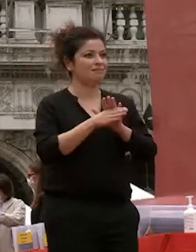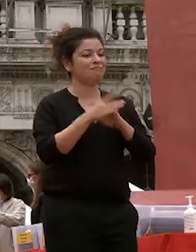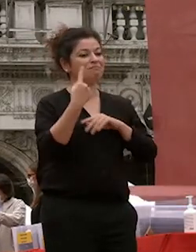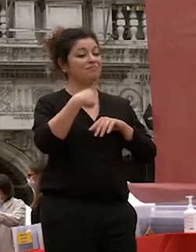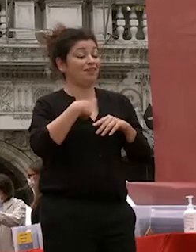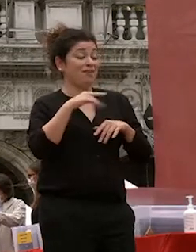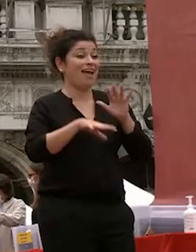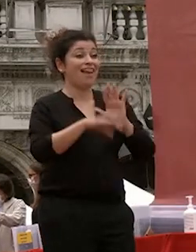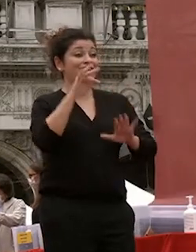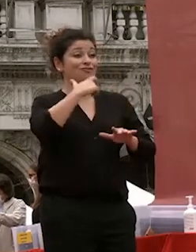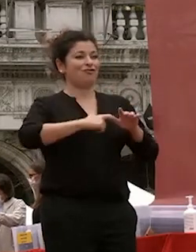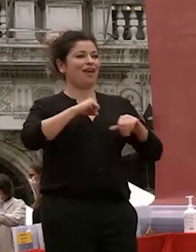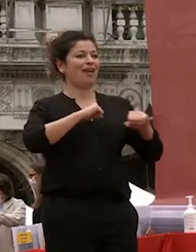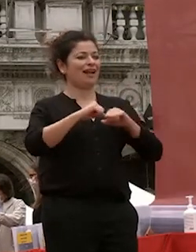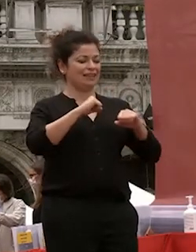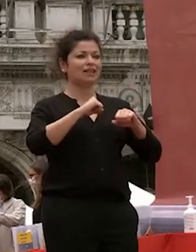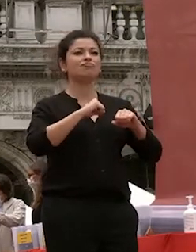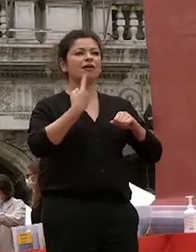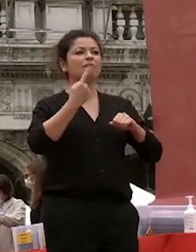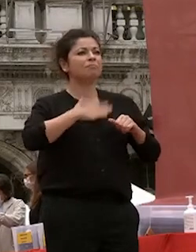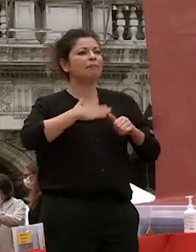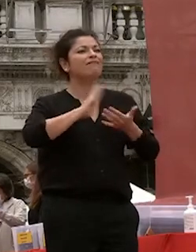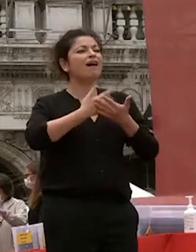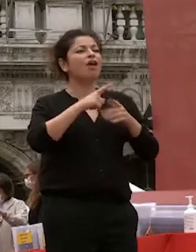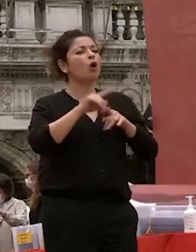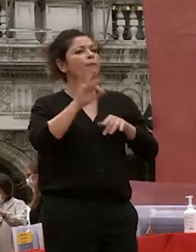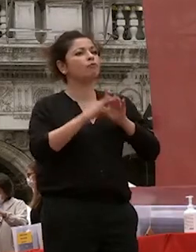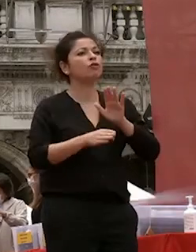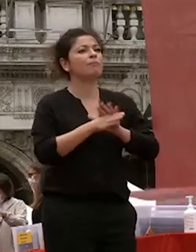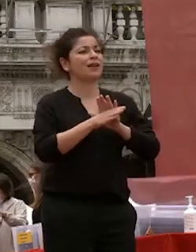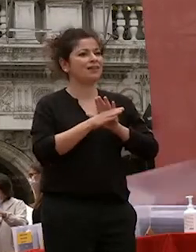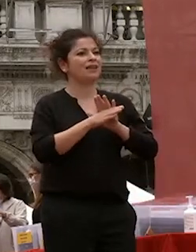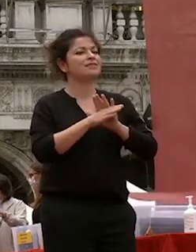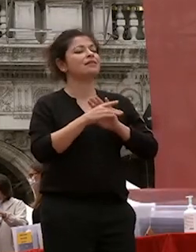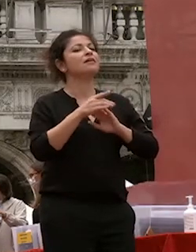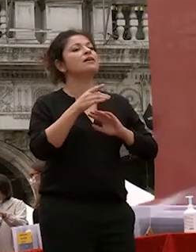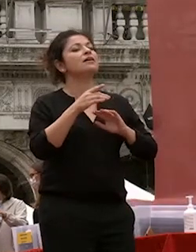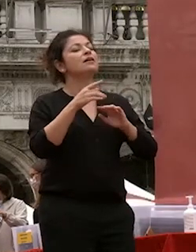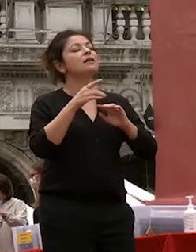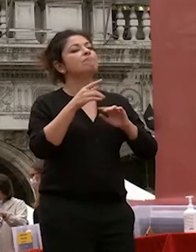università è un punto di partenza e spero di poter contribuire a costruire